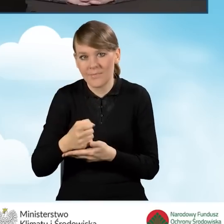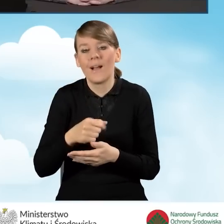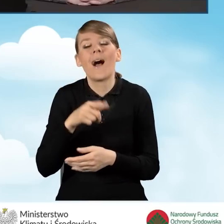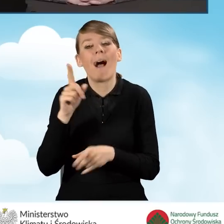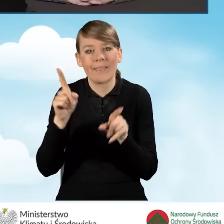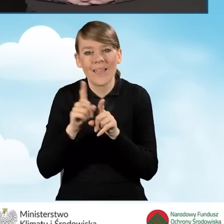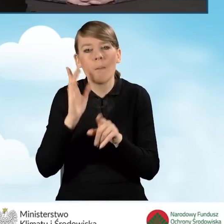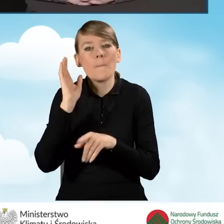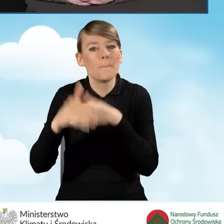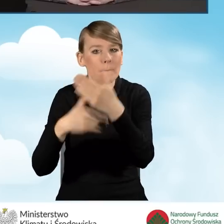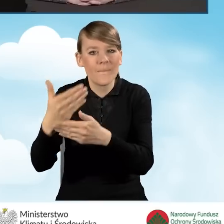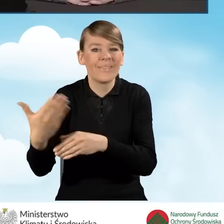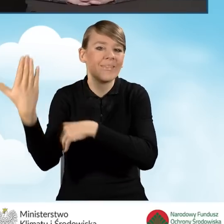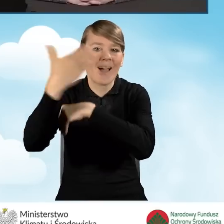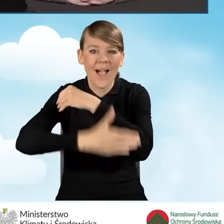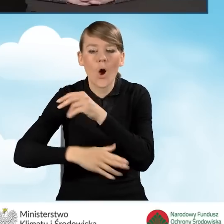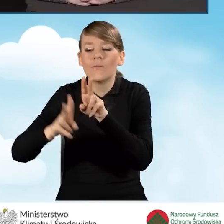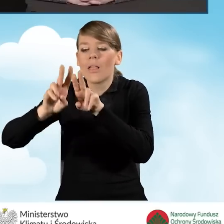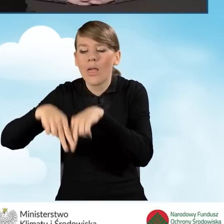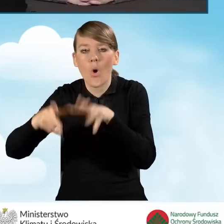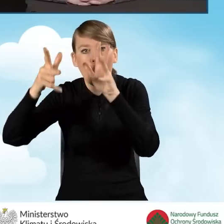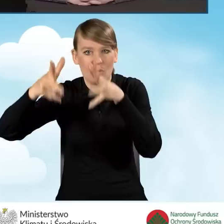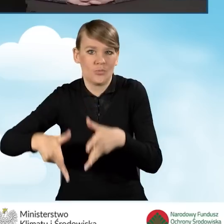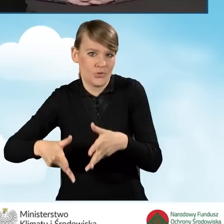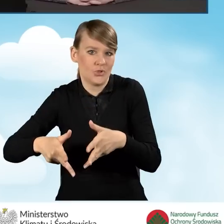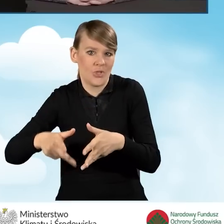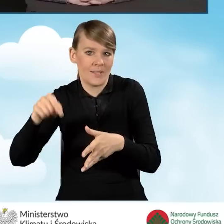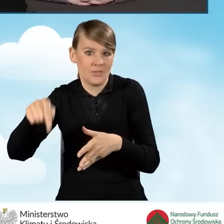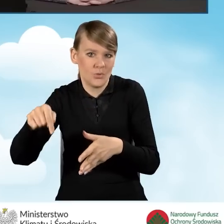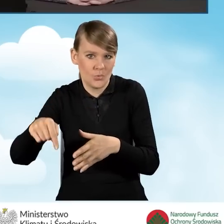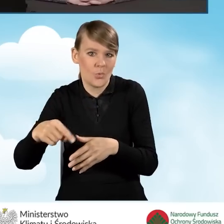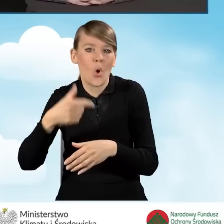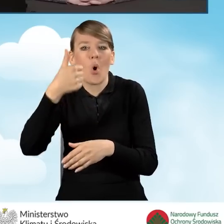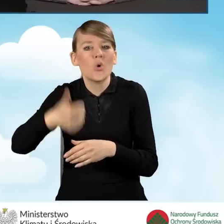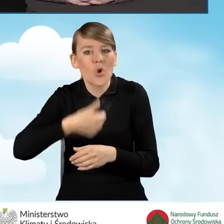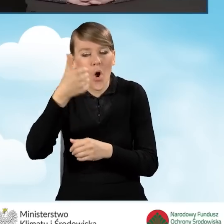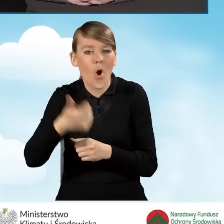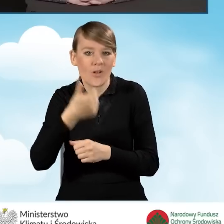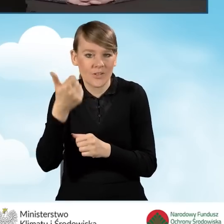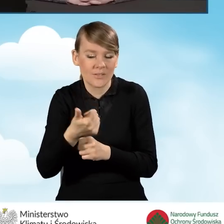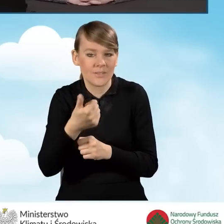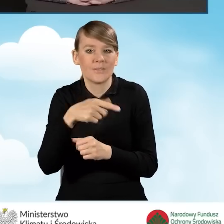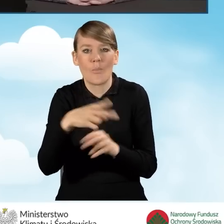na rozliczenie ostatniej transzy po zakończeniu roku trwania porozumienia.